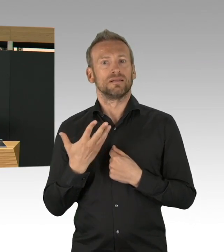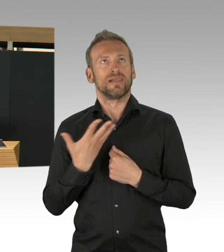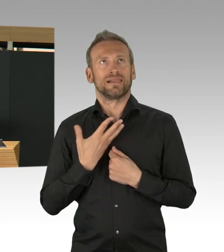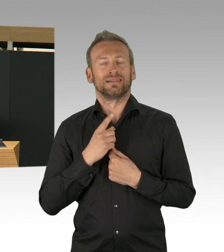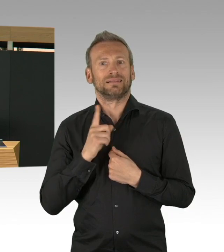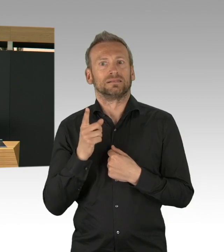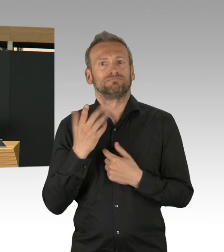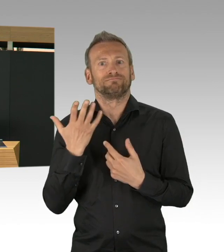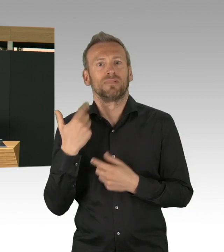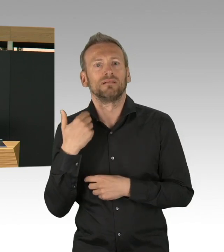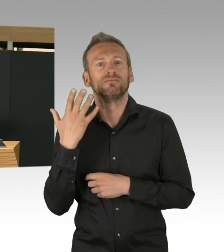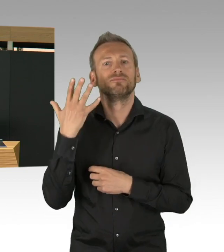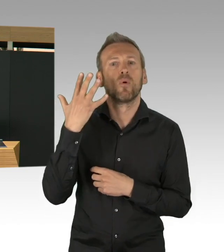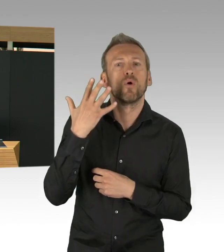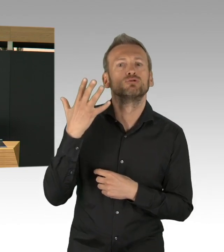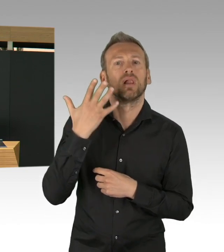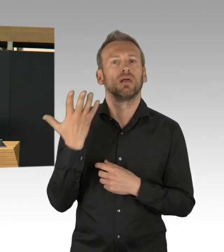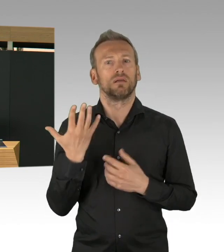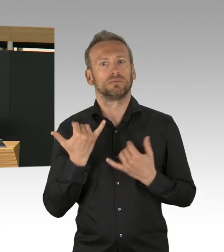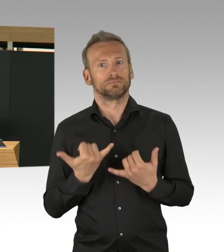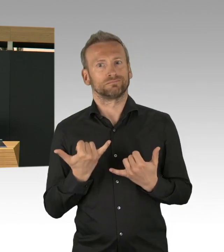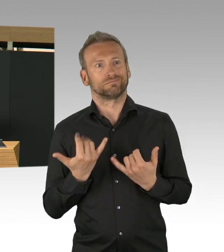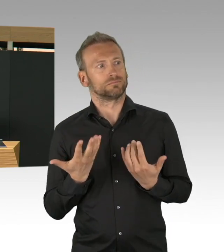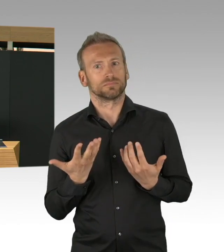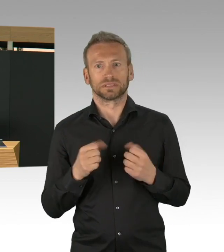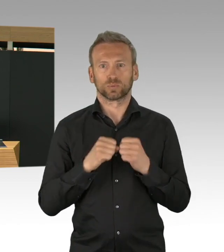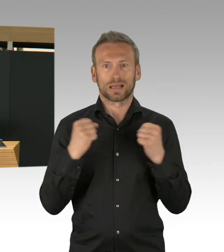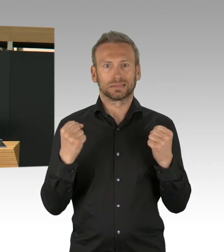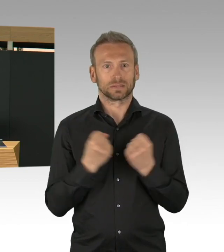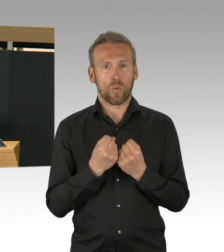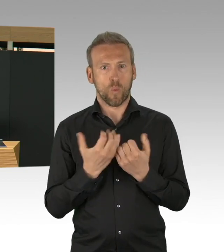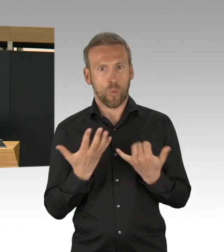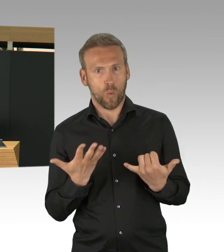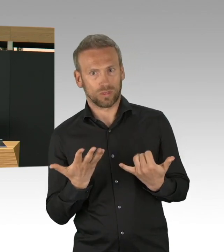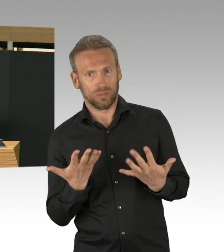war entscheidend um auch letztendlich, ja,